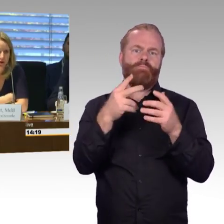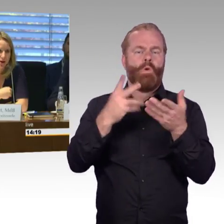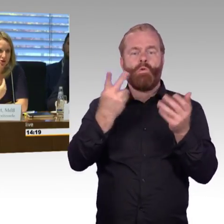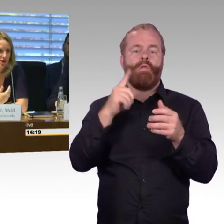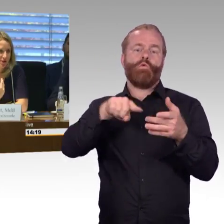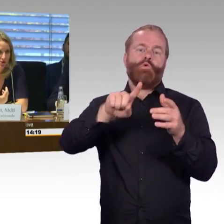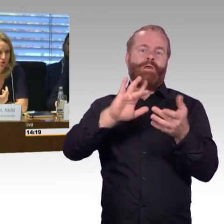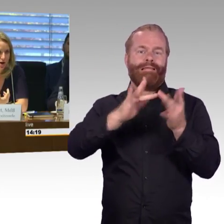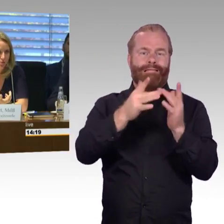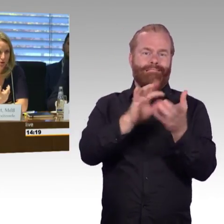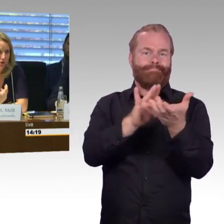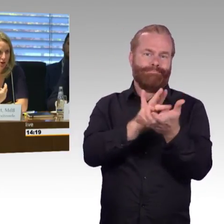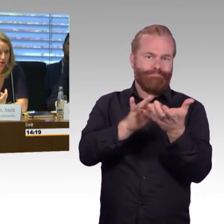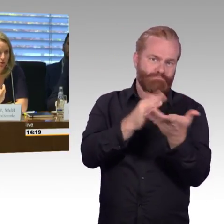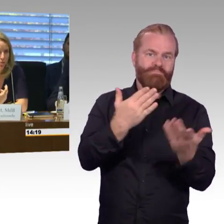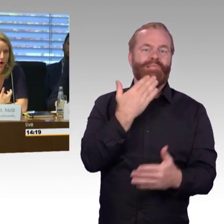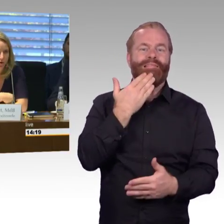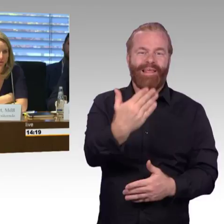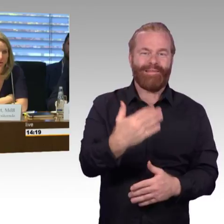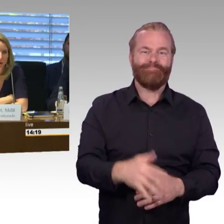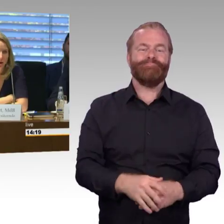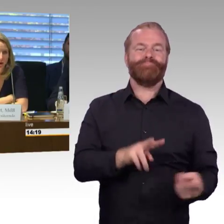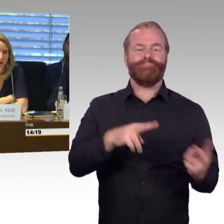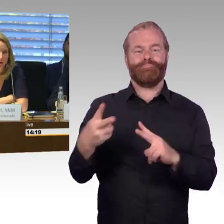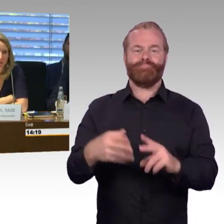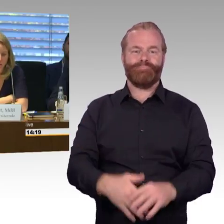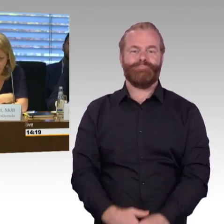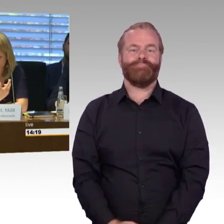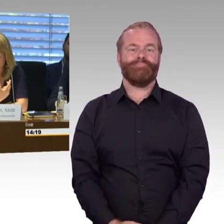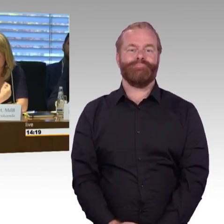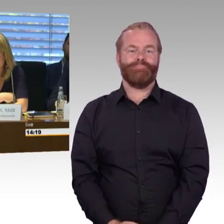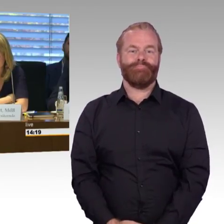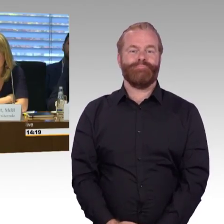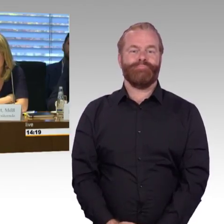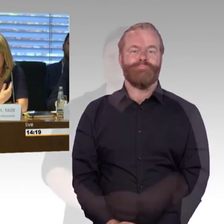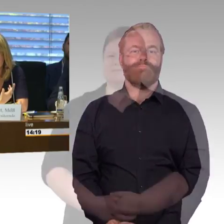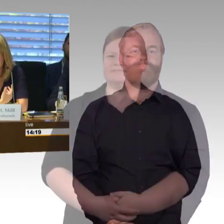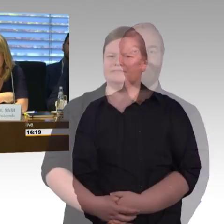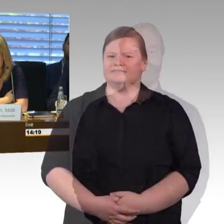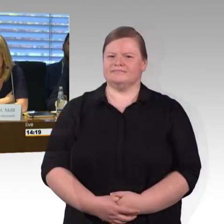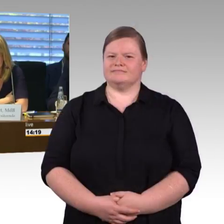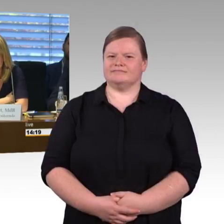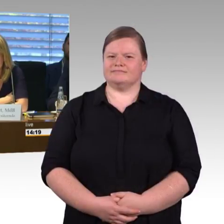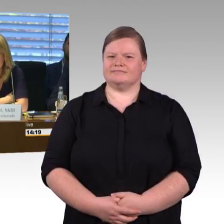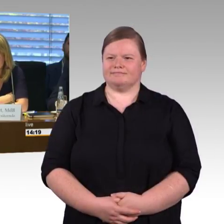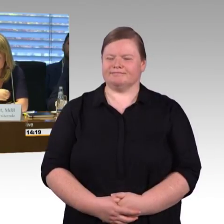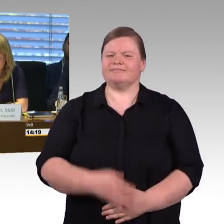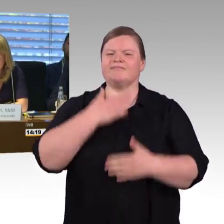ob wir keine Standardisierung haben oder ob wir eine Standardisierung brauchen. Genau, das wäre meine Frage, die gerade aufgekommen ist.